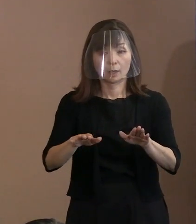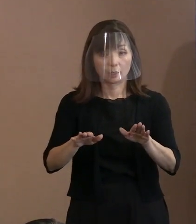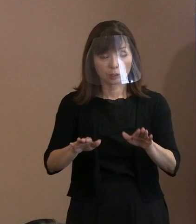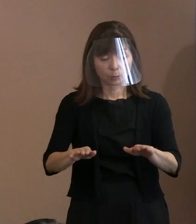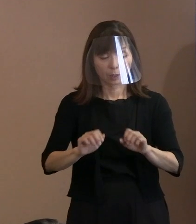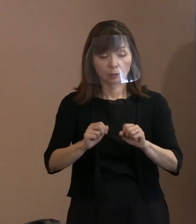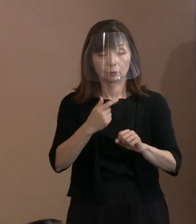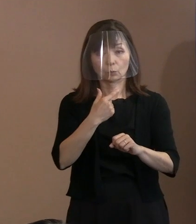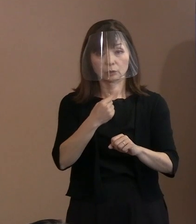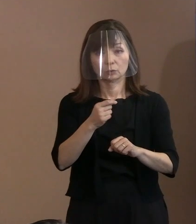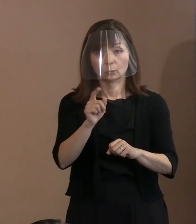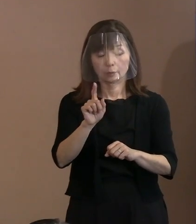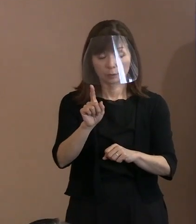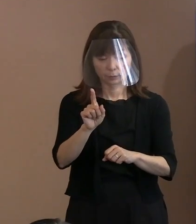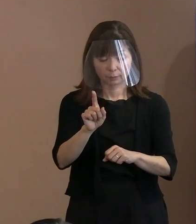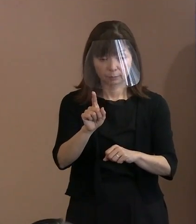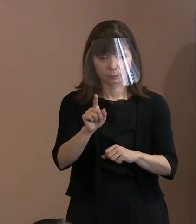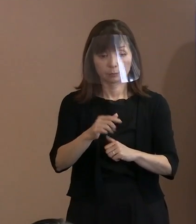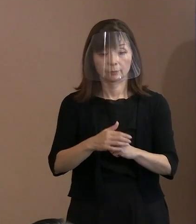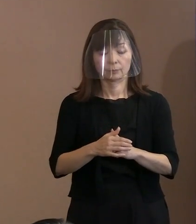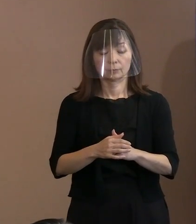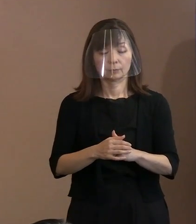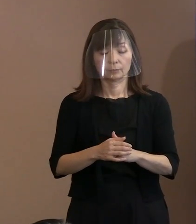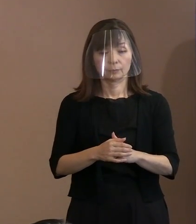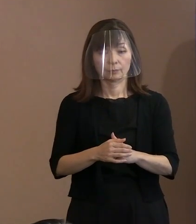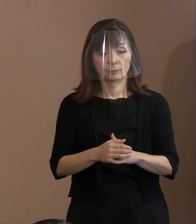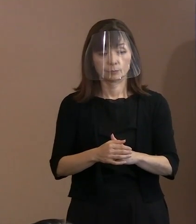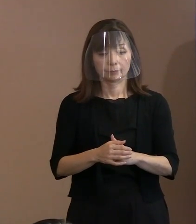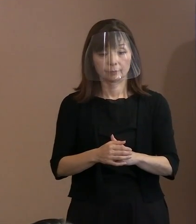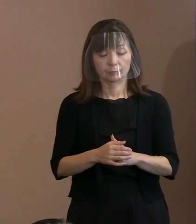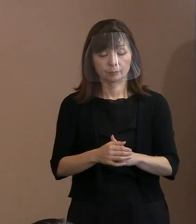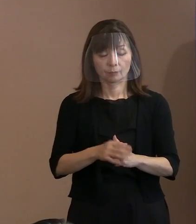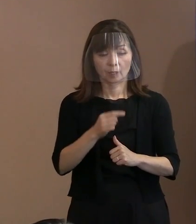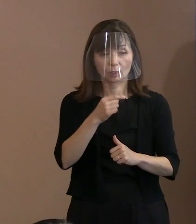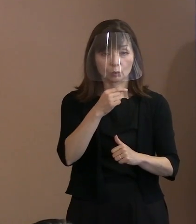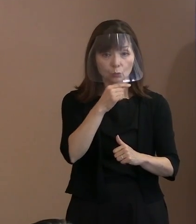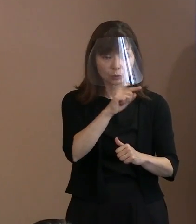そして､先ほどから言っているけれども ロシアの方を呼んだか呼ばないかという､